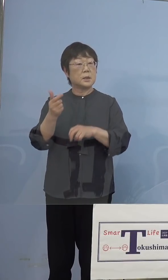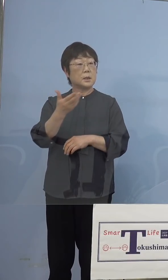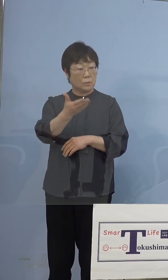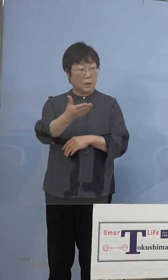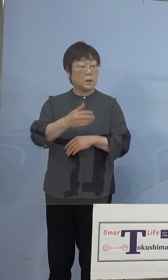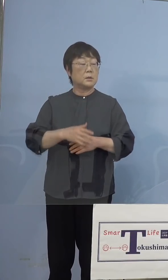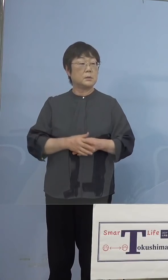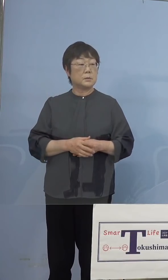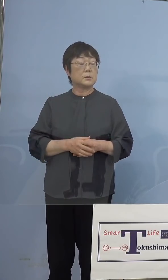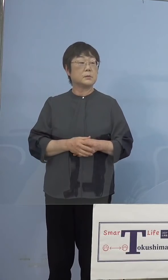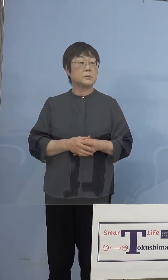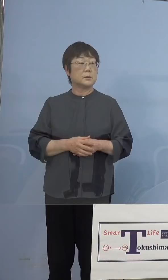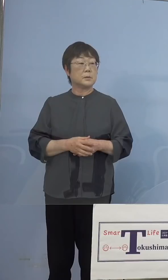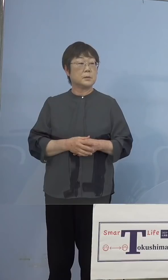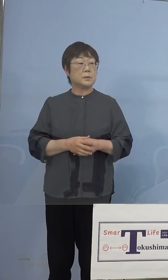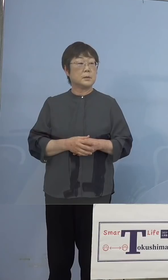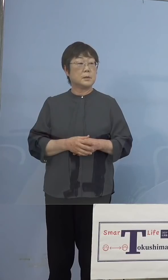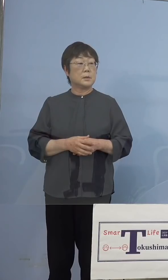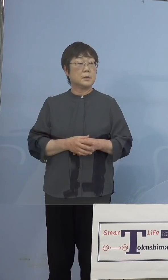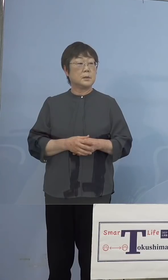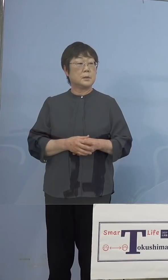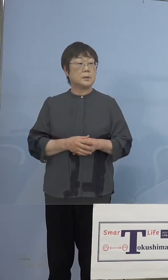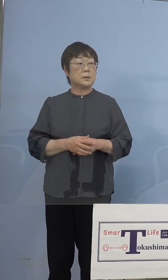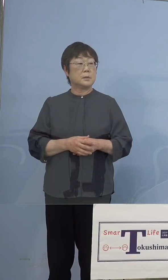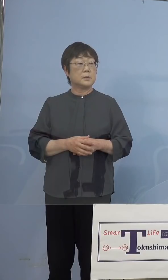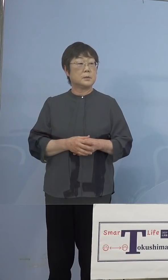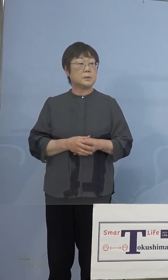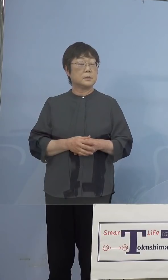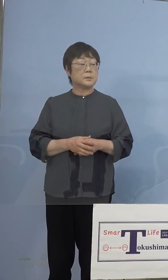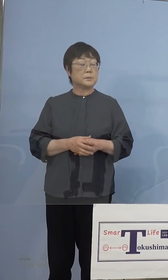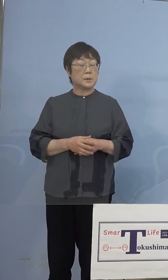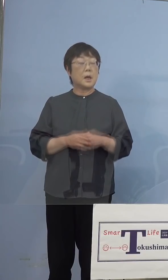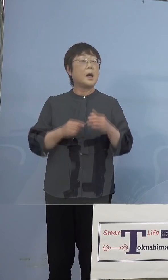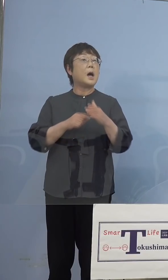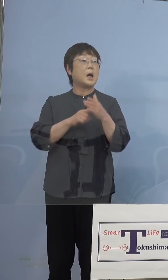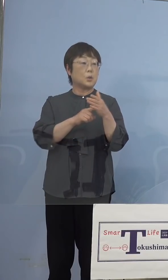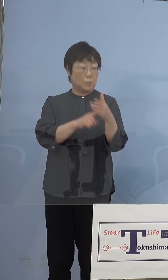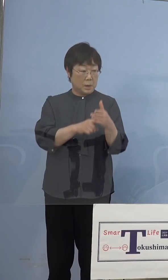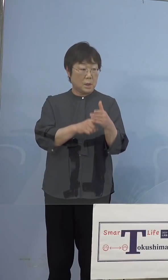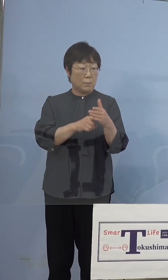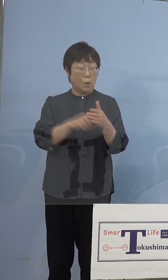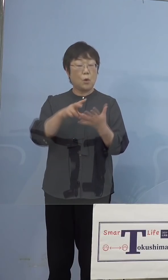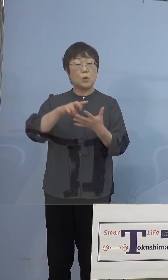（徳島新聞社） ゲノム解析を徳島でも出来るようになるのですか （知事） いえいえ、あくまでもそのスクリーニング検査